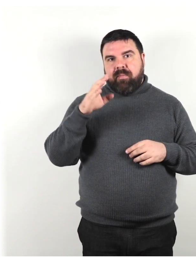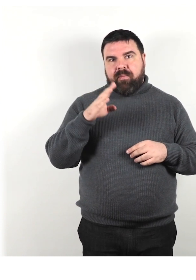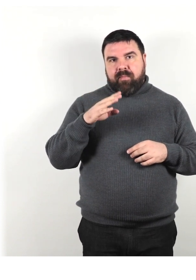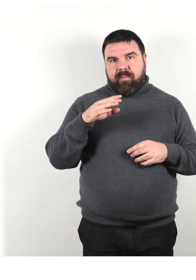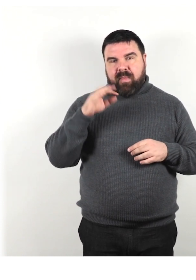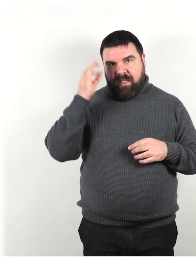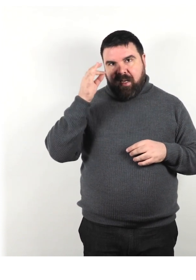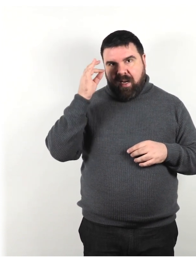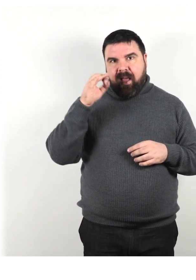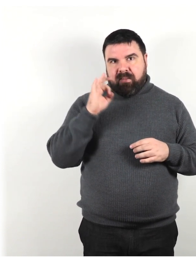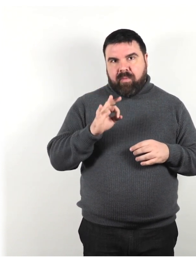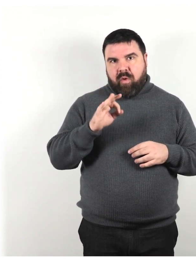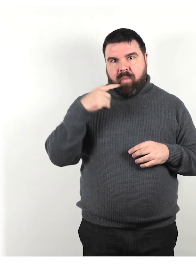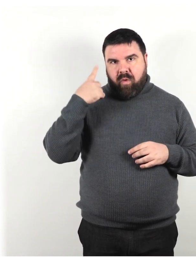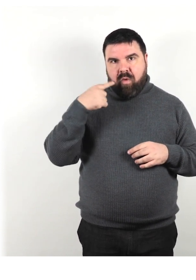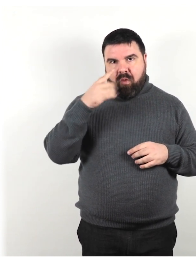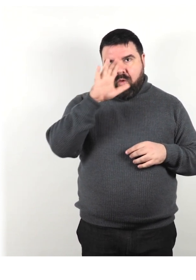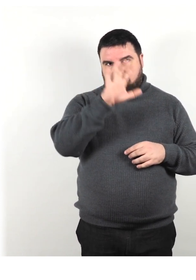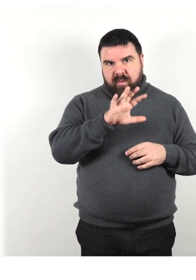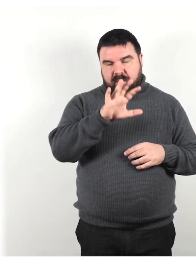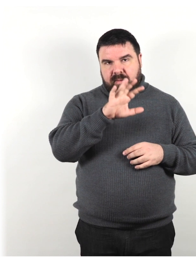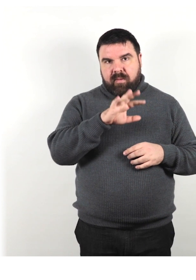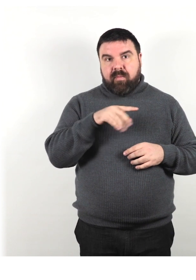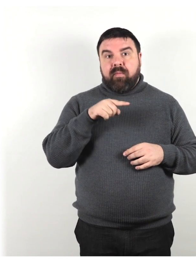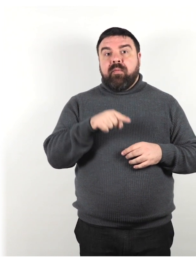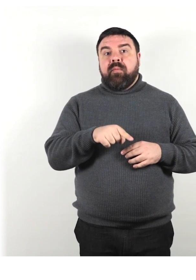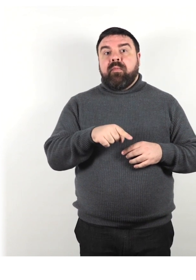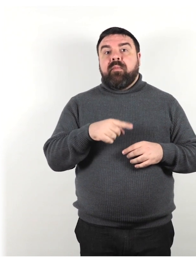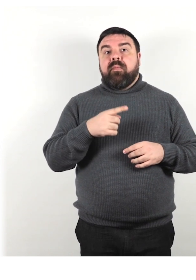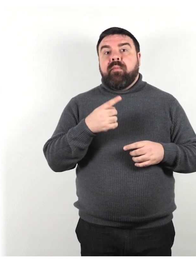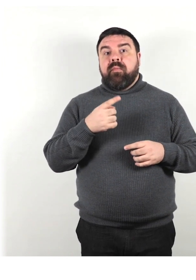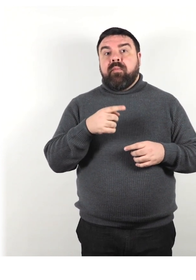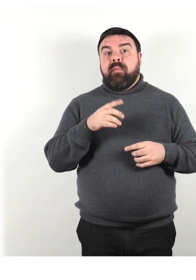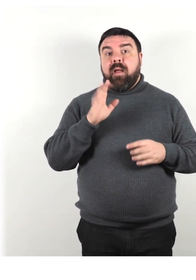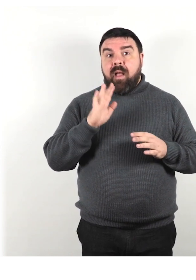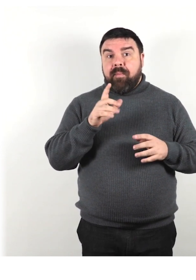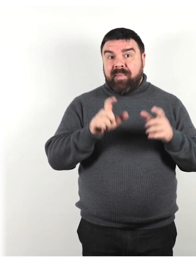ma è probabile che non tutte le persone di lingua inglese siano d'accordo su tutti questi termini!